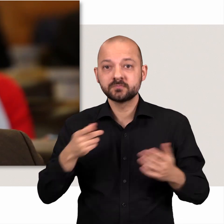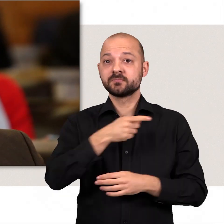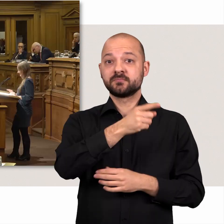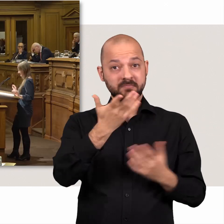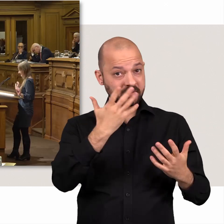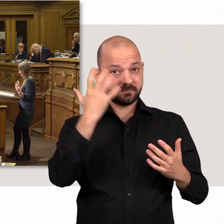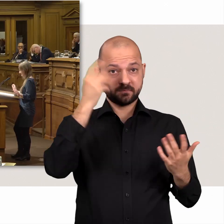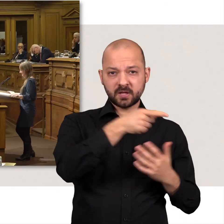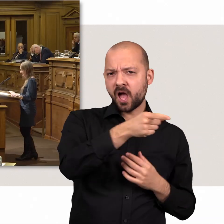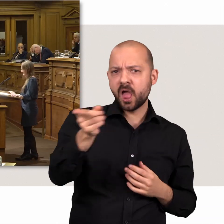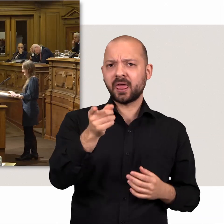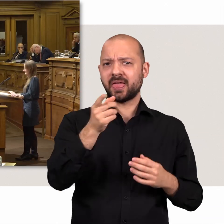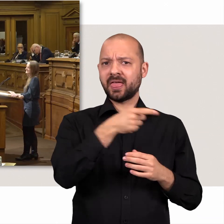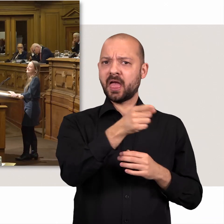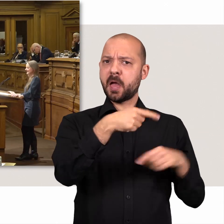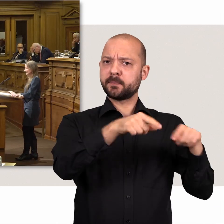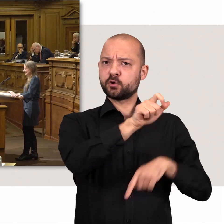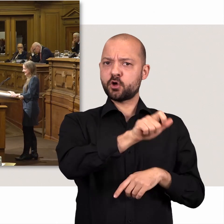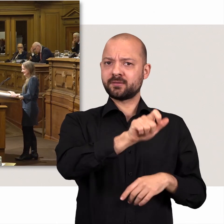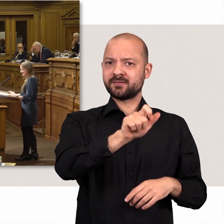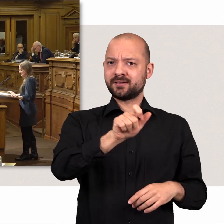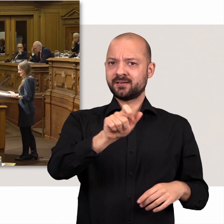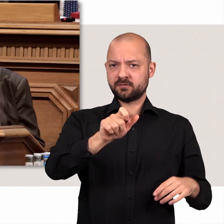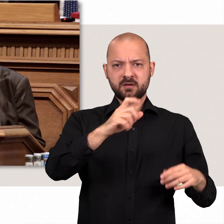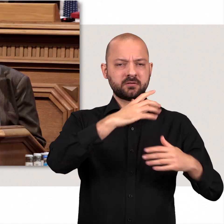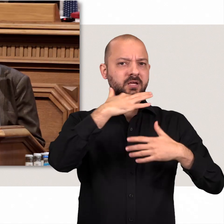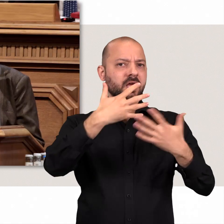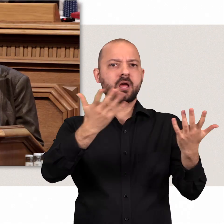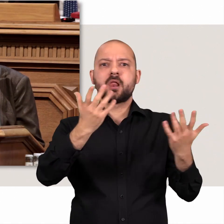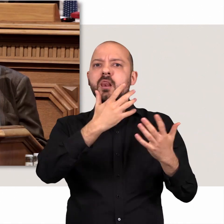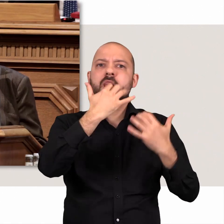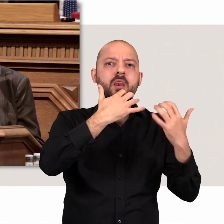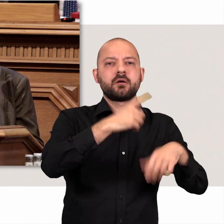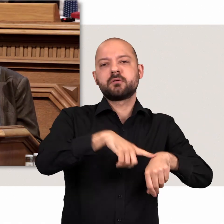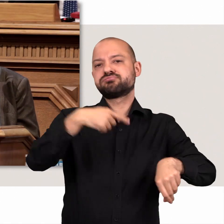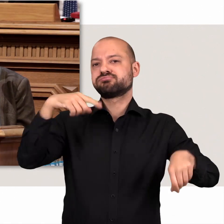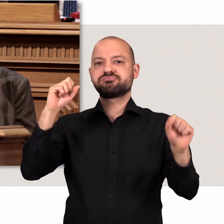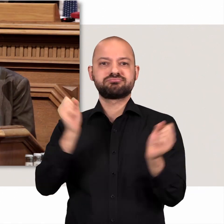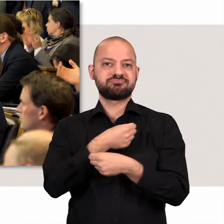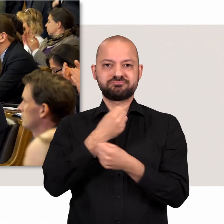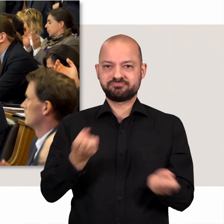Würde übrigens alle Abgeordneten als Einzelne auftreten, würde für viele Themen die Zeit fehlen.